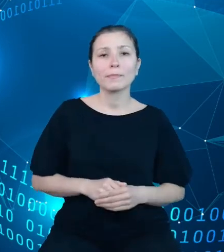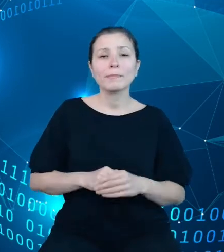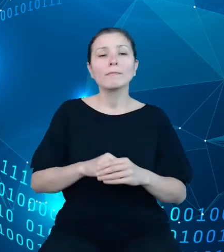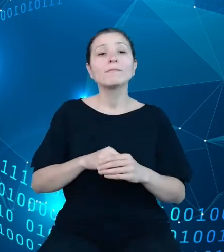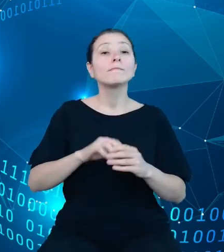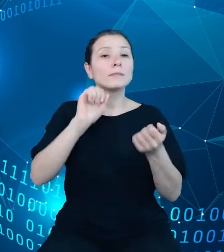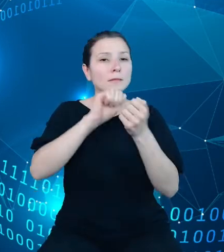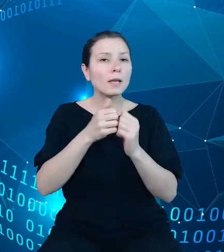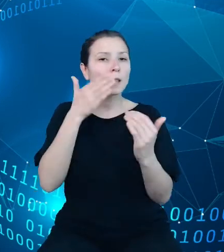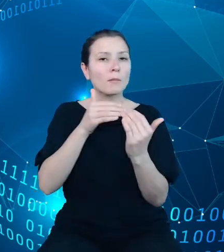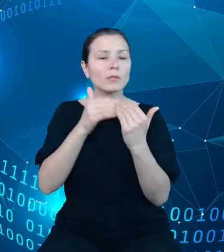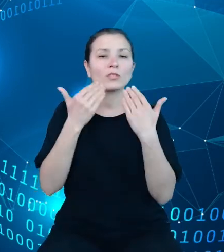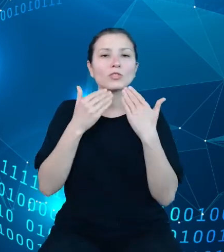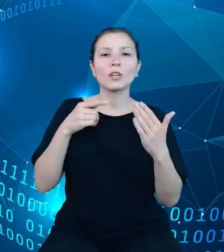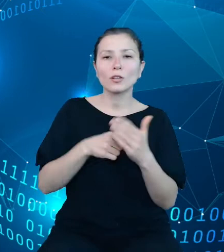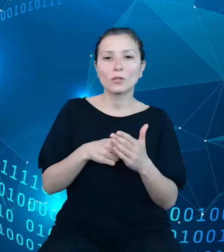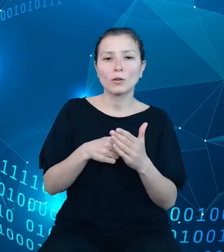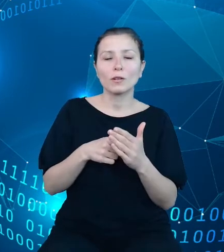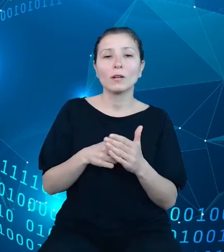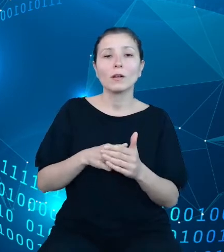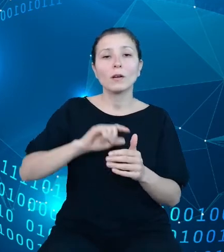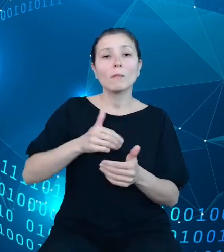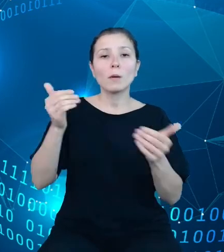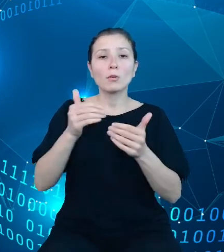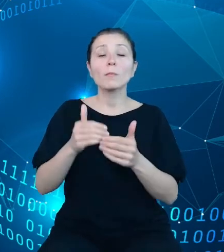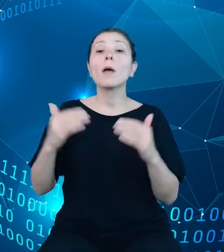między innymi na zestawienie obok siebie w elastyczny sposób danych w